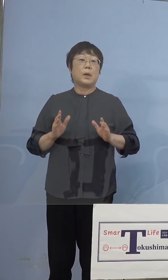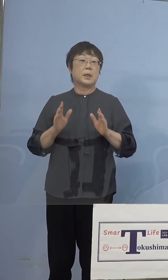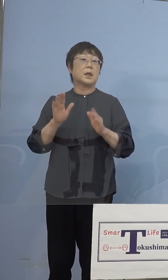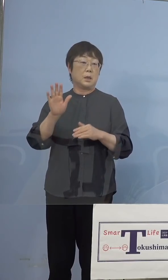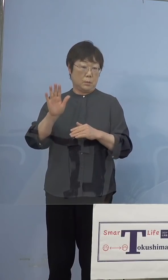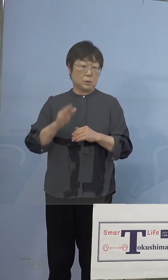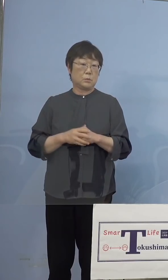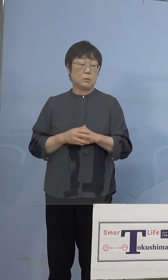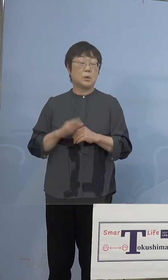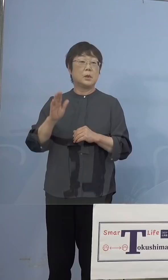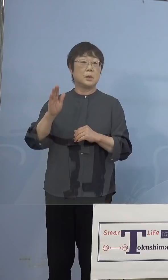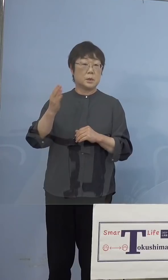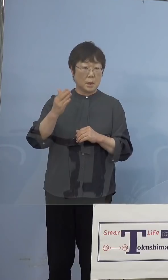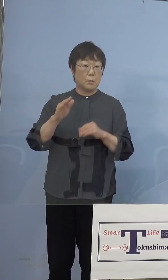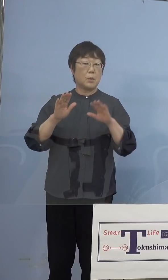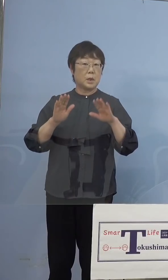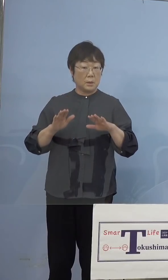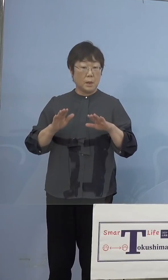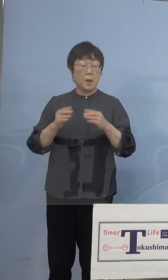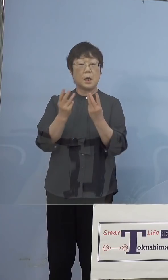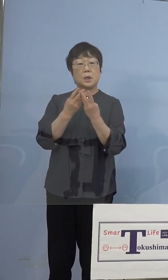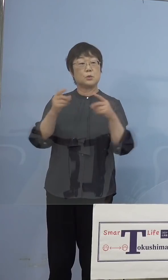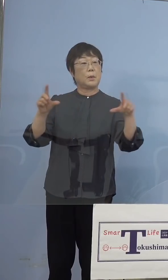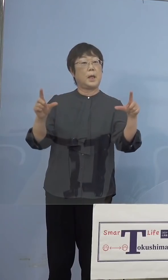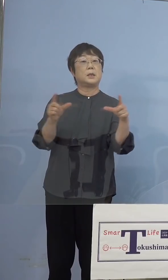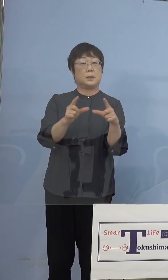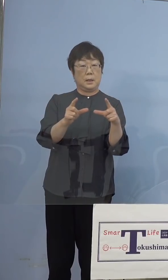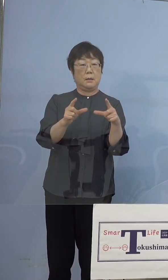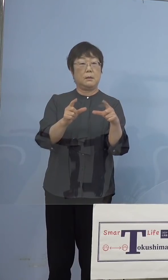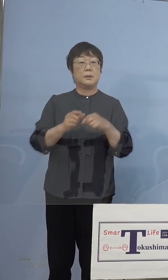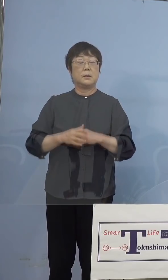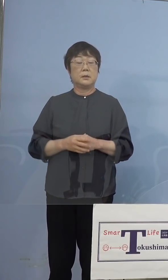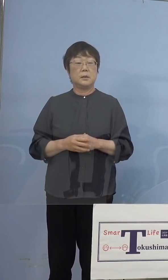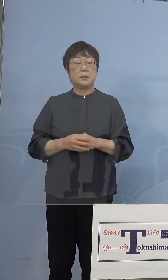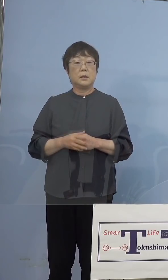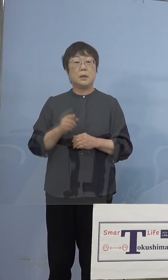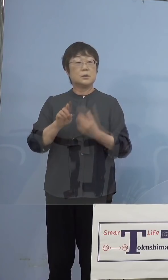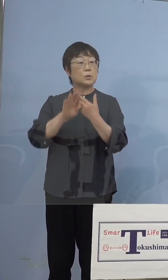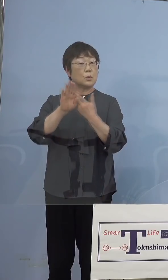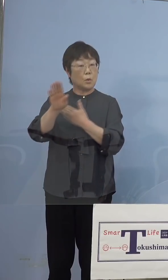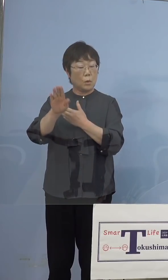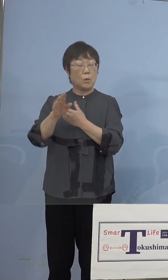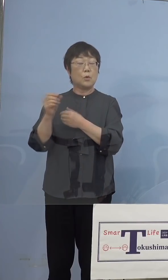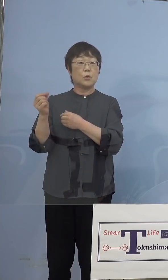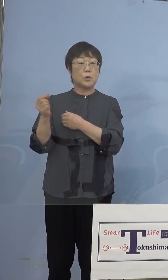しかし現にそれで数が減ったわけ なんですけれど、その後急激なこの